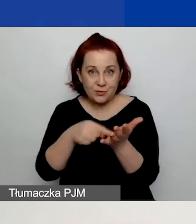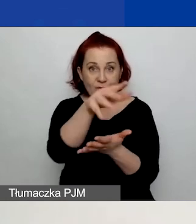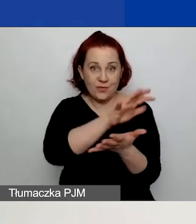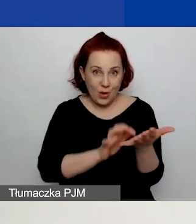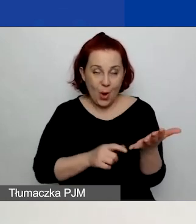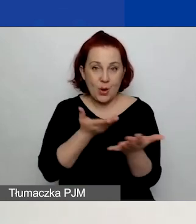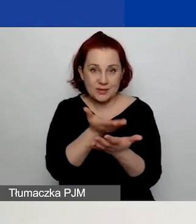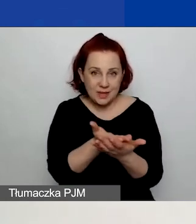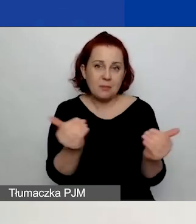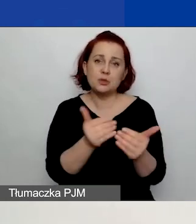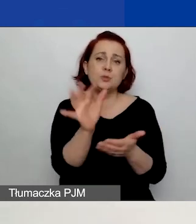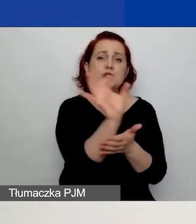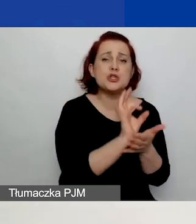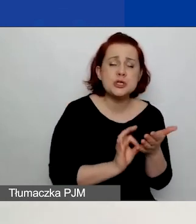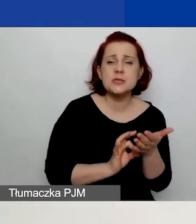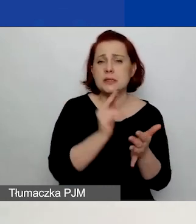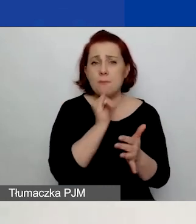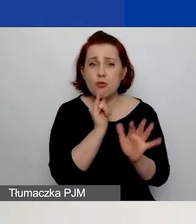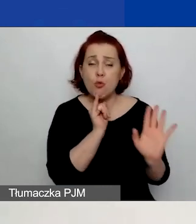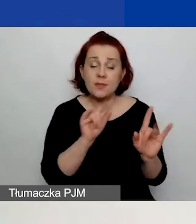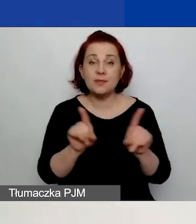zarówno w formie szkicu, jak i już po złożeniu wniosku.